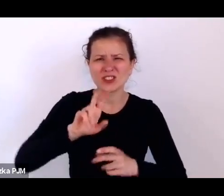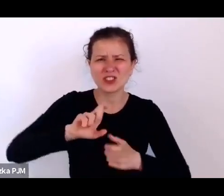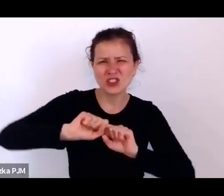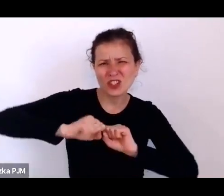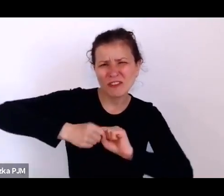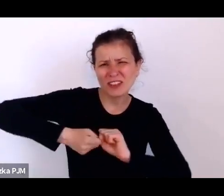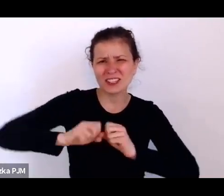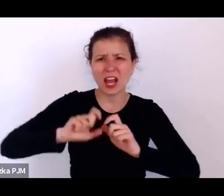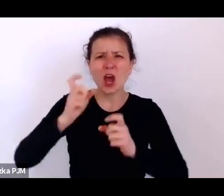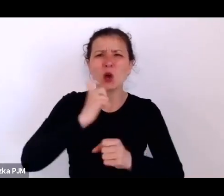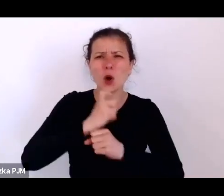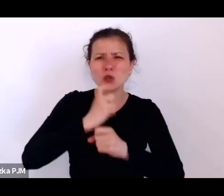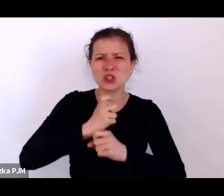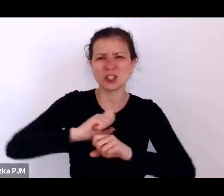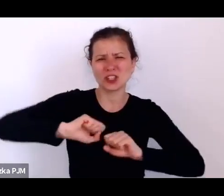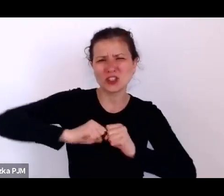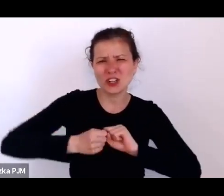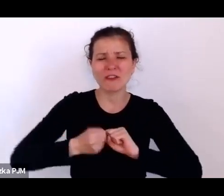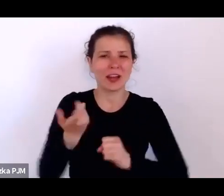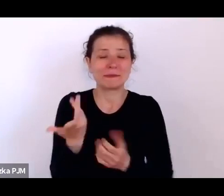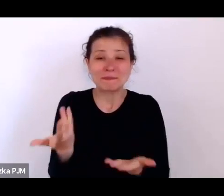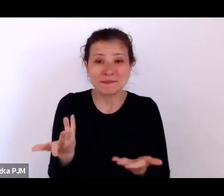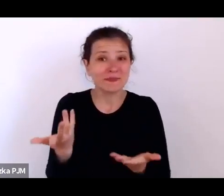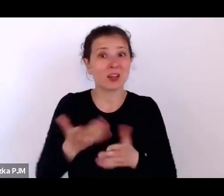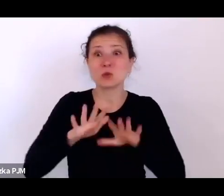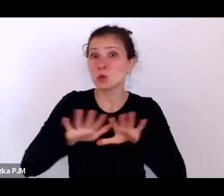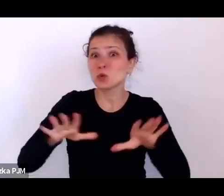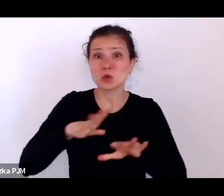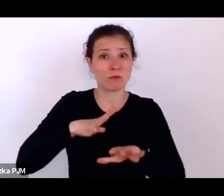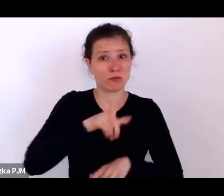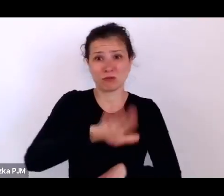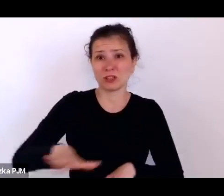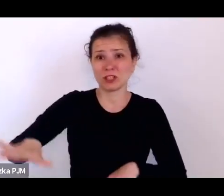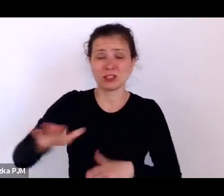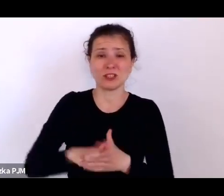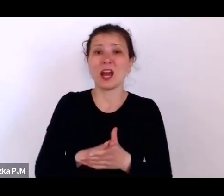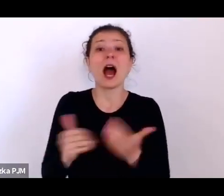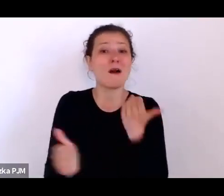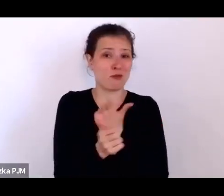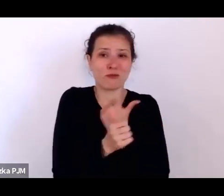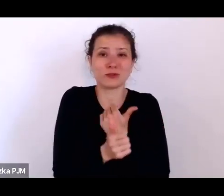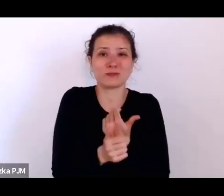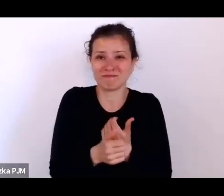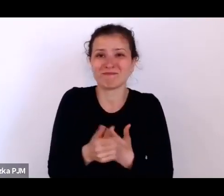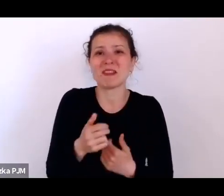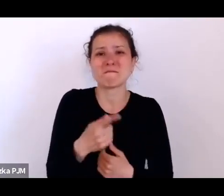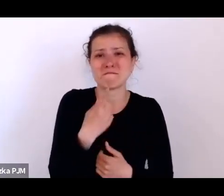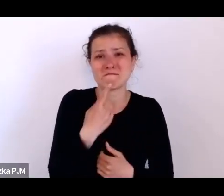Także to jest taki, jak się tak zagląda w 20. to naprawdę można